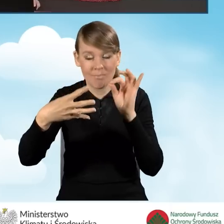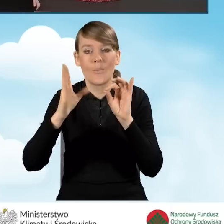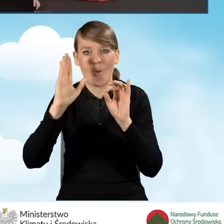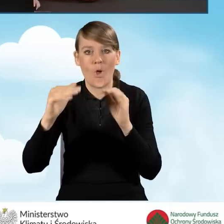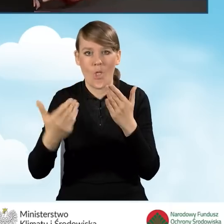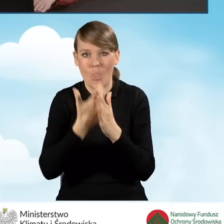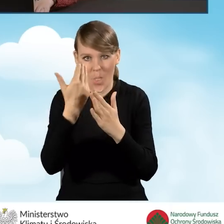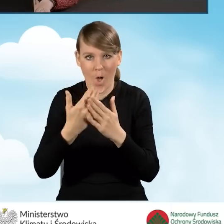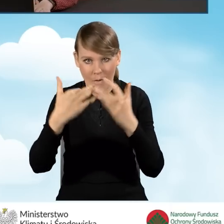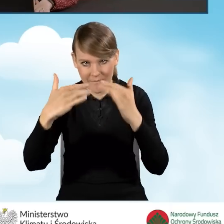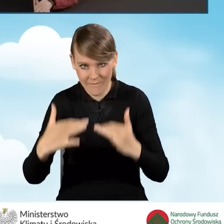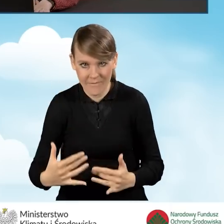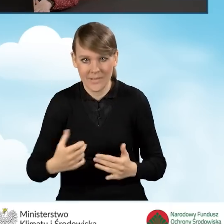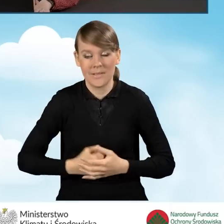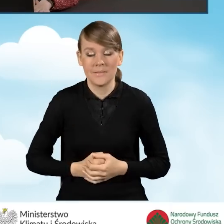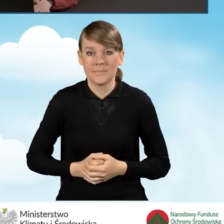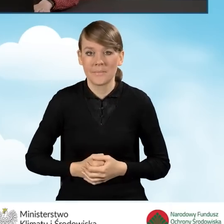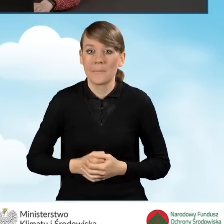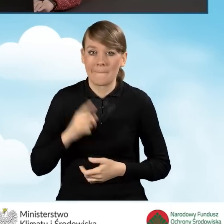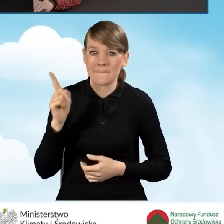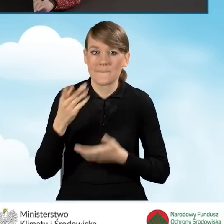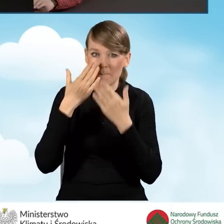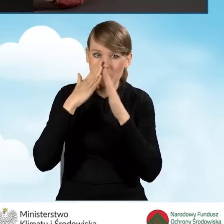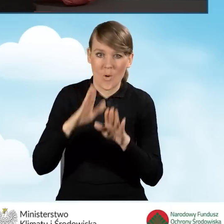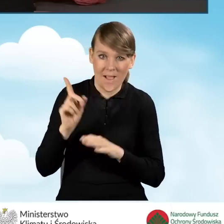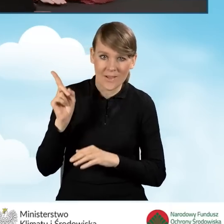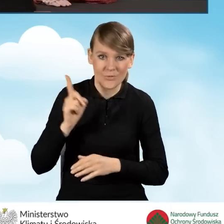i w tym przypadku pokażę Państwu prezentację.